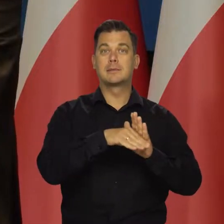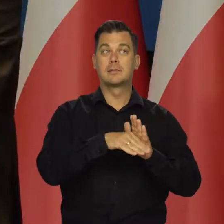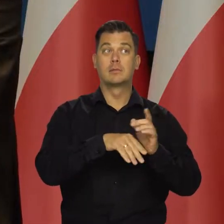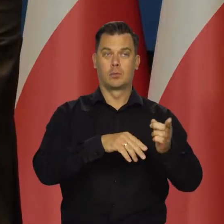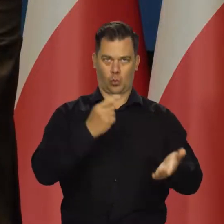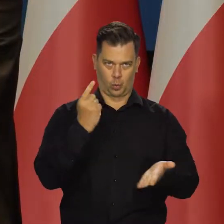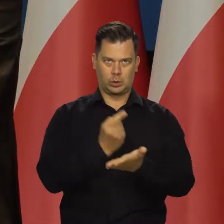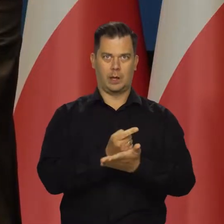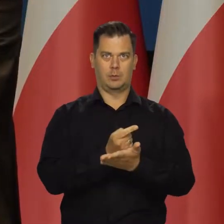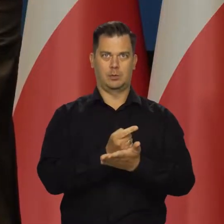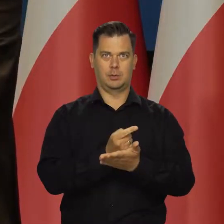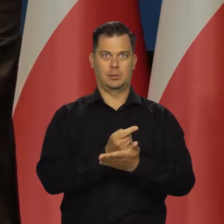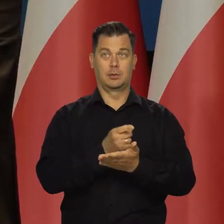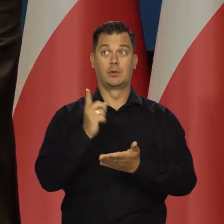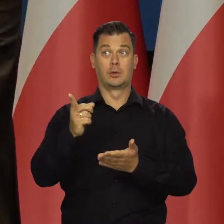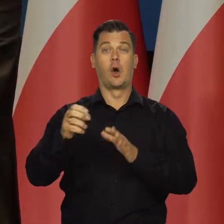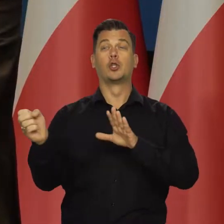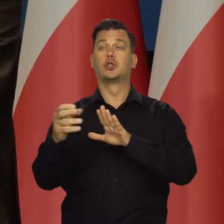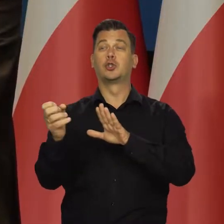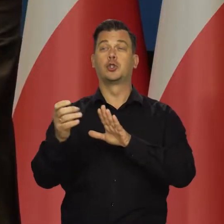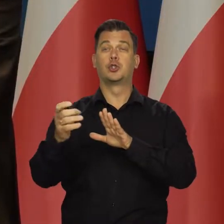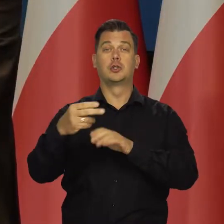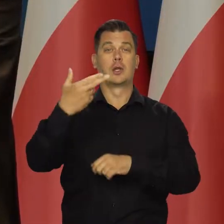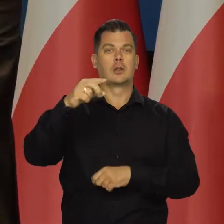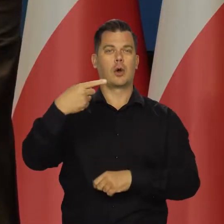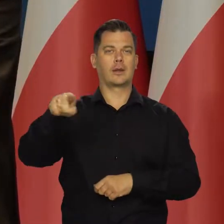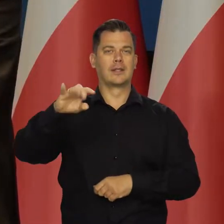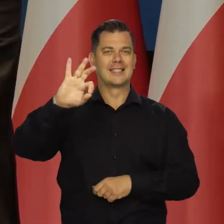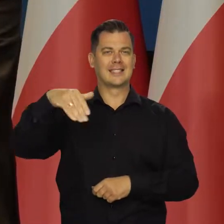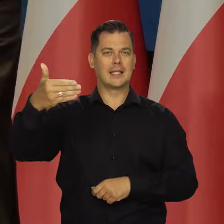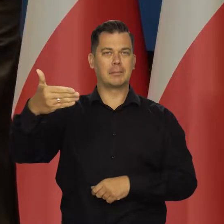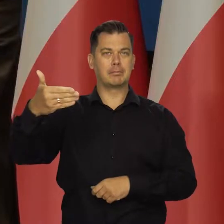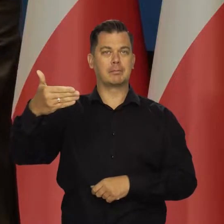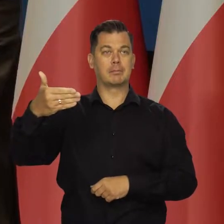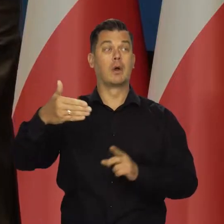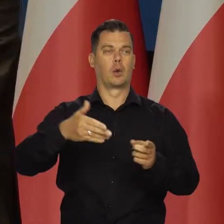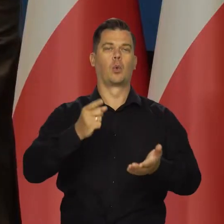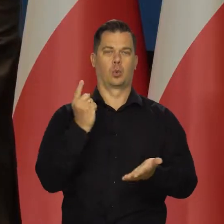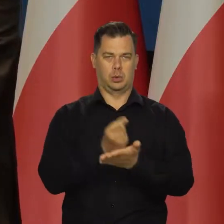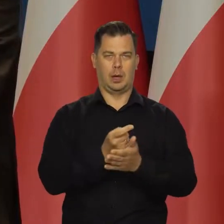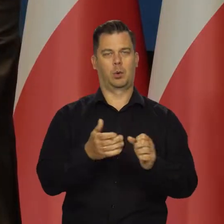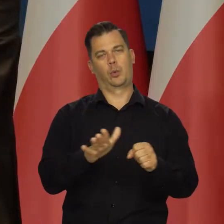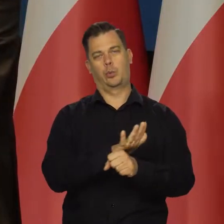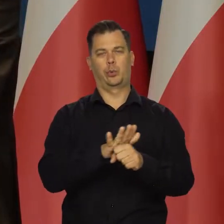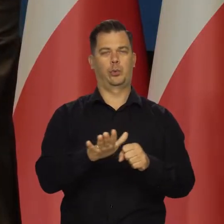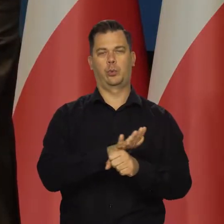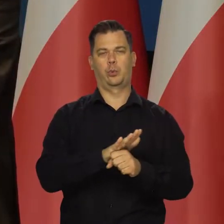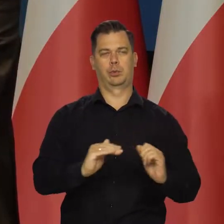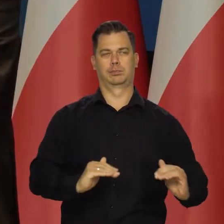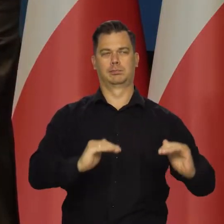udało się przed całkowitym zatrzymaniem przesyłu przez Nord Stream przez Rosję, uzupełnić te zapasy